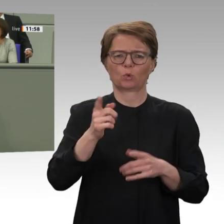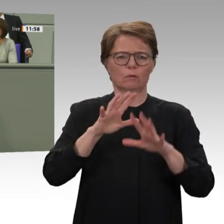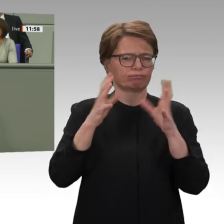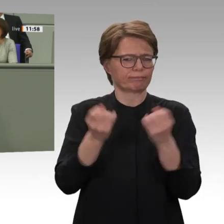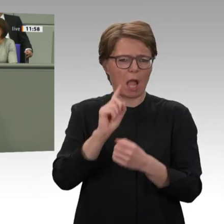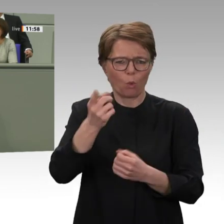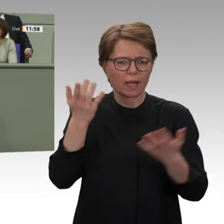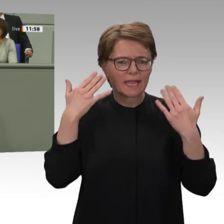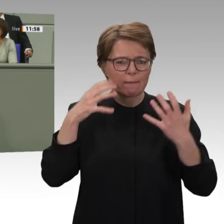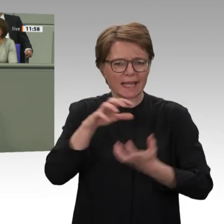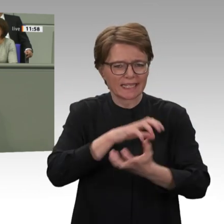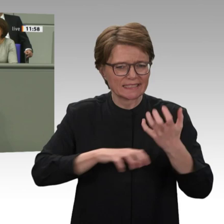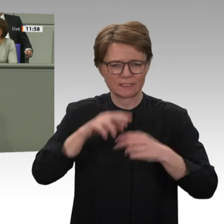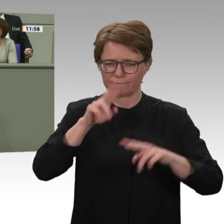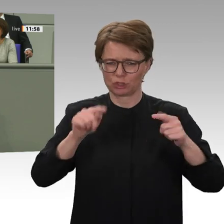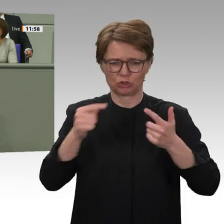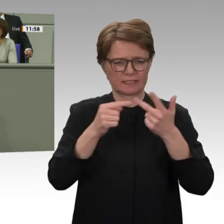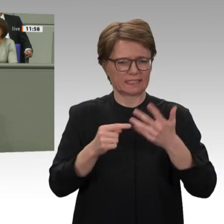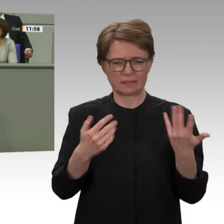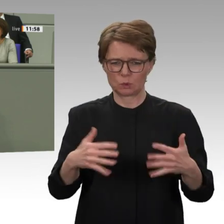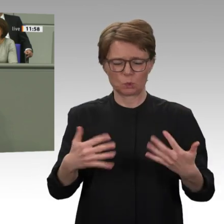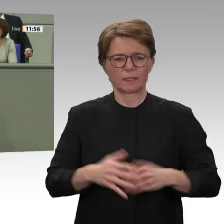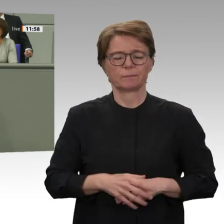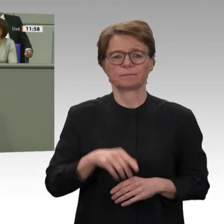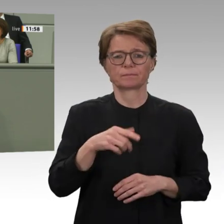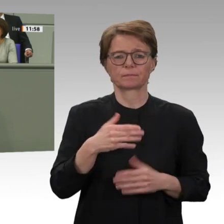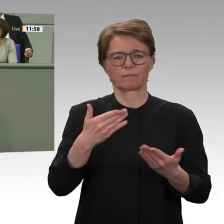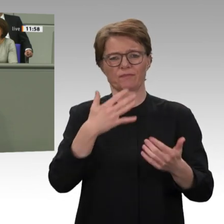Kräfte im Sudan ganz gezielt in diesem schmalen Fenster der Gelegenheit, das jetzt